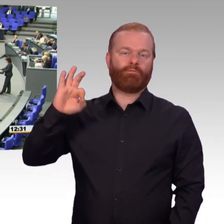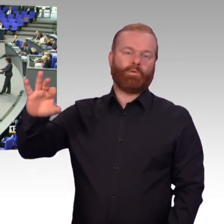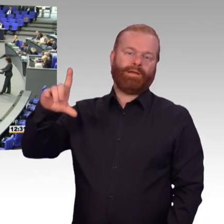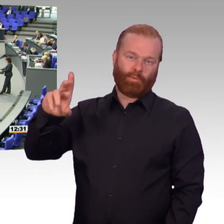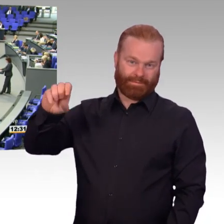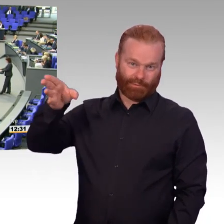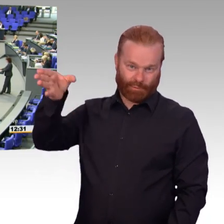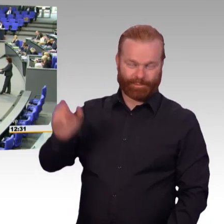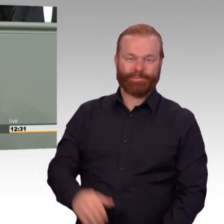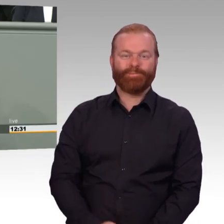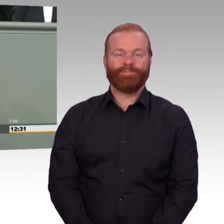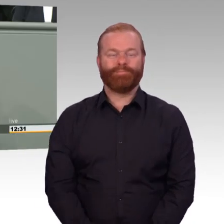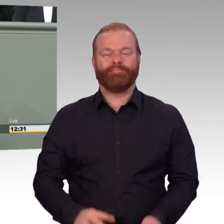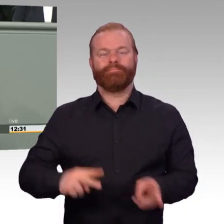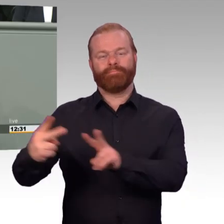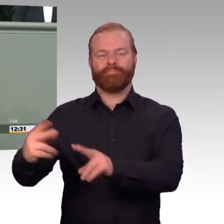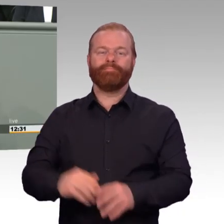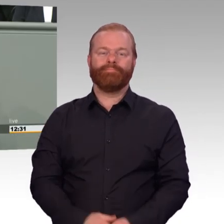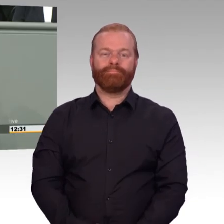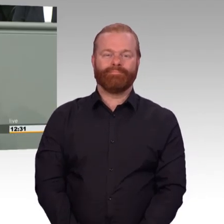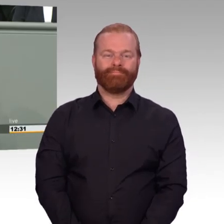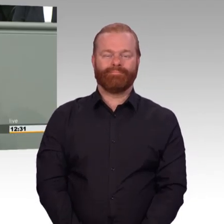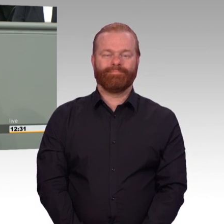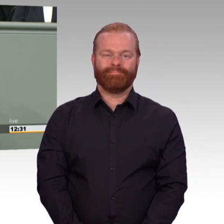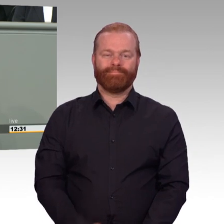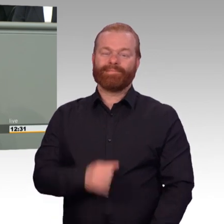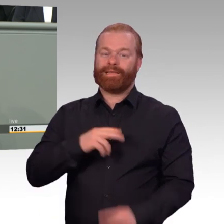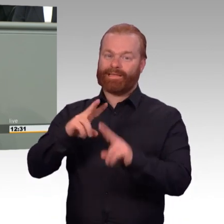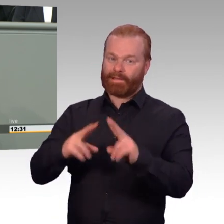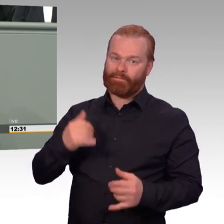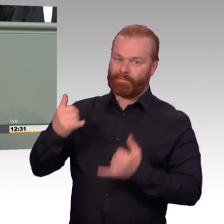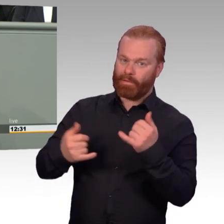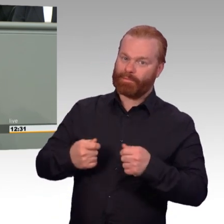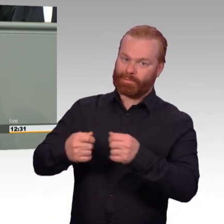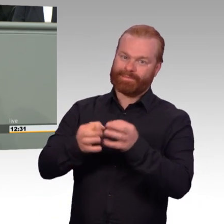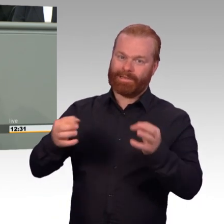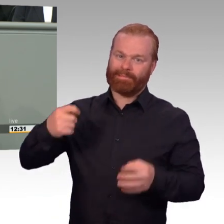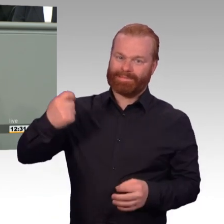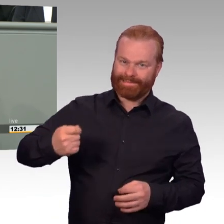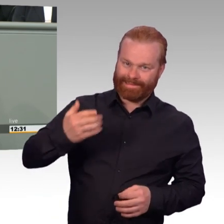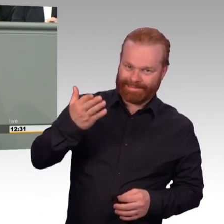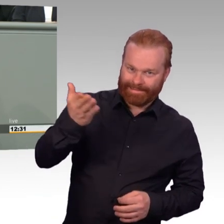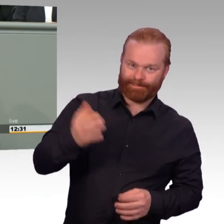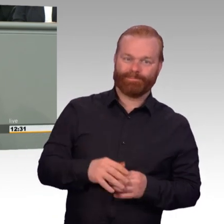nun vorliegenden Gesetz zur nachhaltigen Stärkung der personellen Bereitschaft nach dem versicherten Entlastungsgesetz